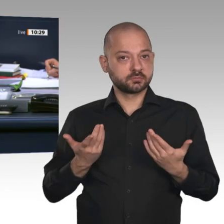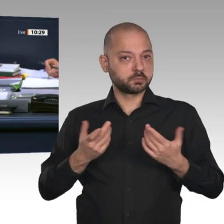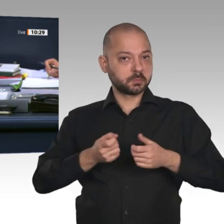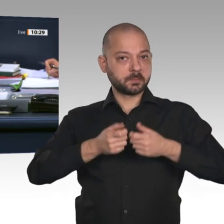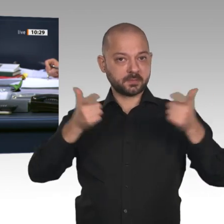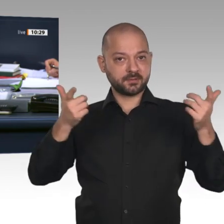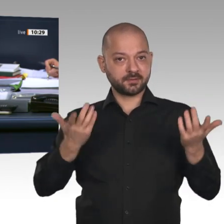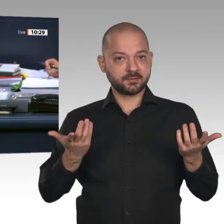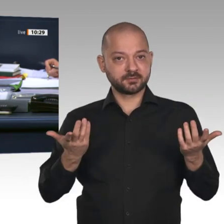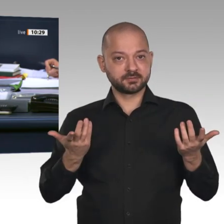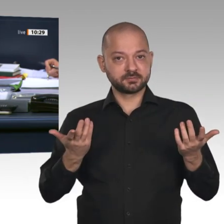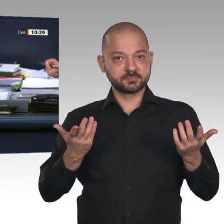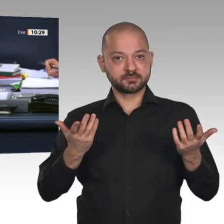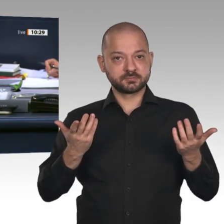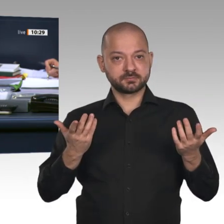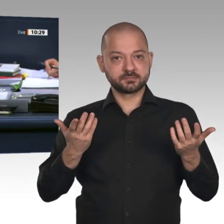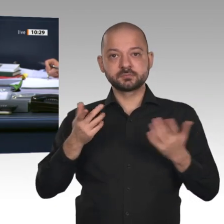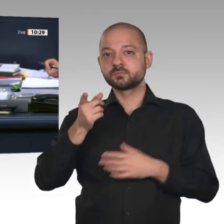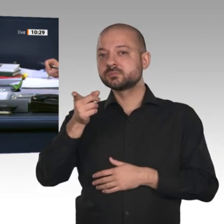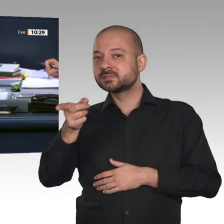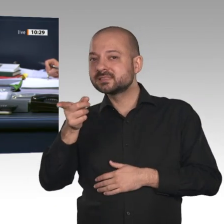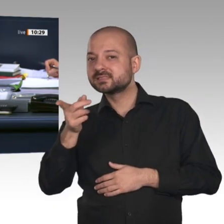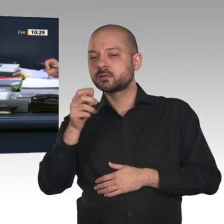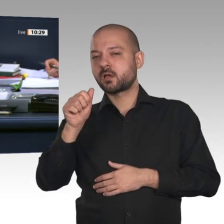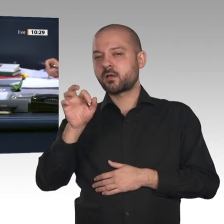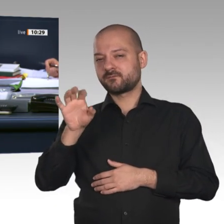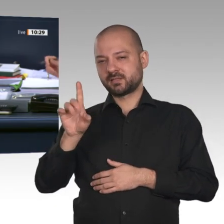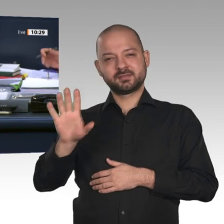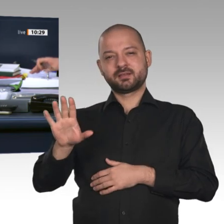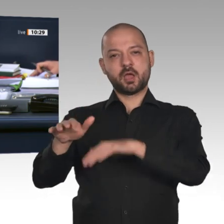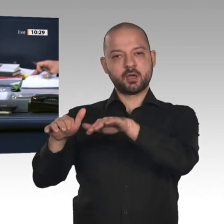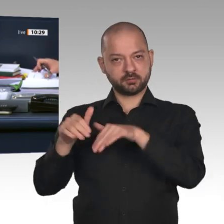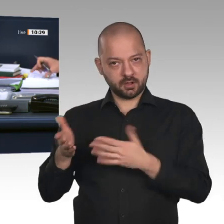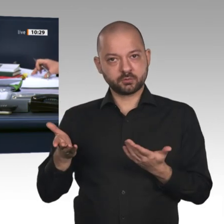der Fraktion der AfD mit den Stimmen aller übrigen Abgeordneten. Wir kommen zum Zusatzpunkt